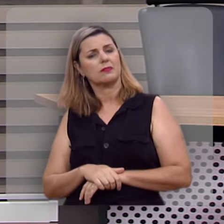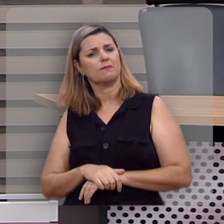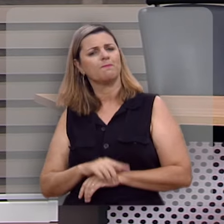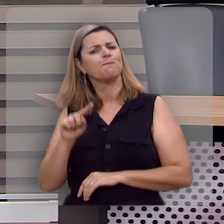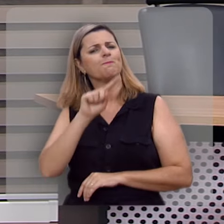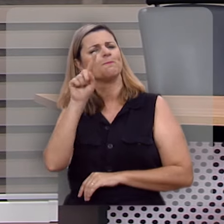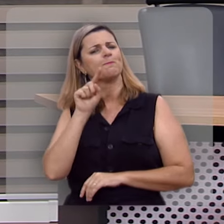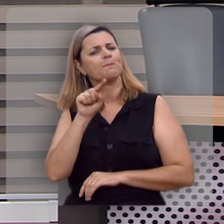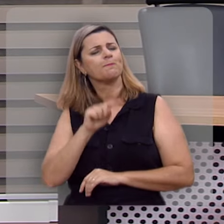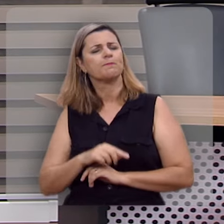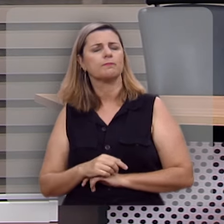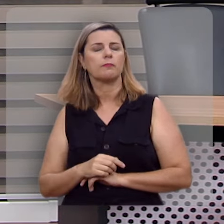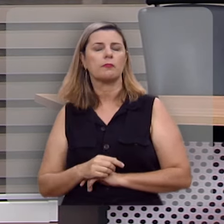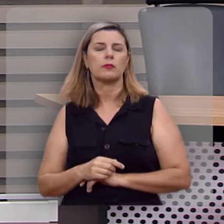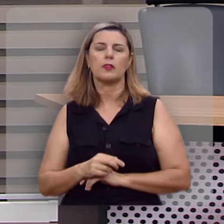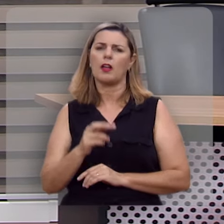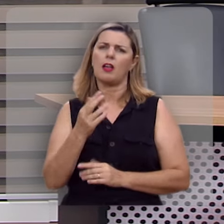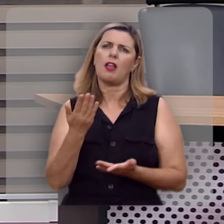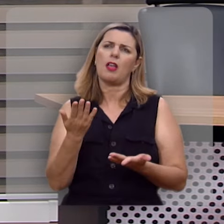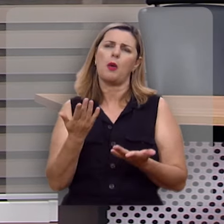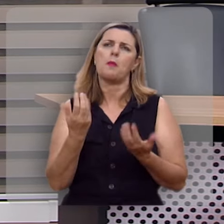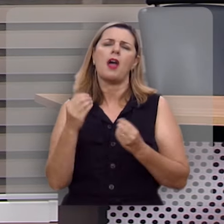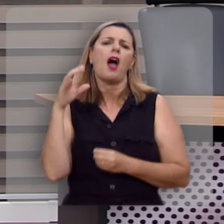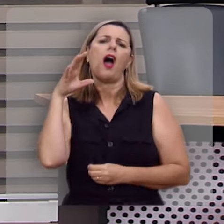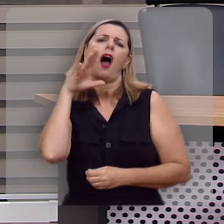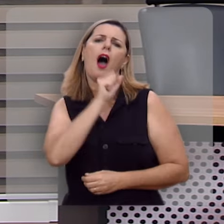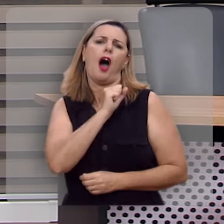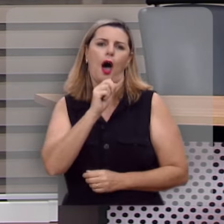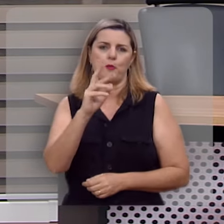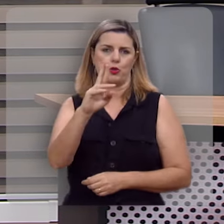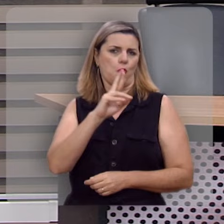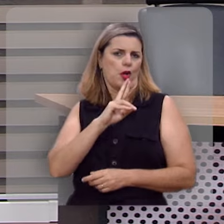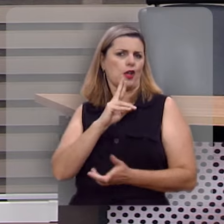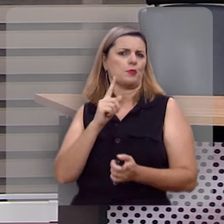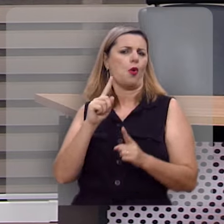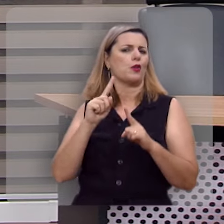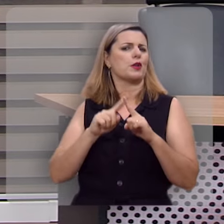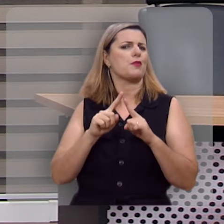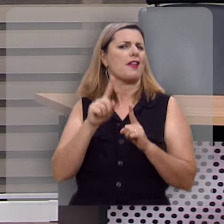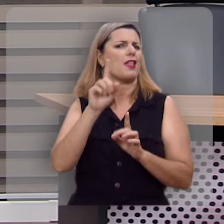Bom, não precisa nem ter muita pressa para responder porque essa pergunta não é tão